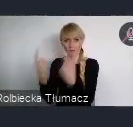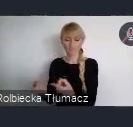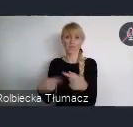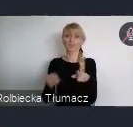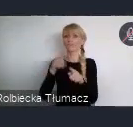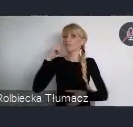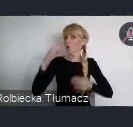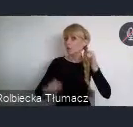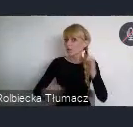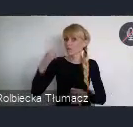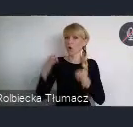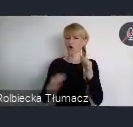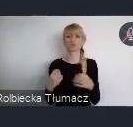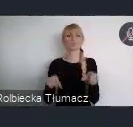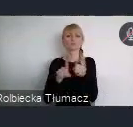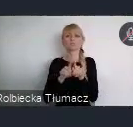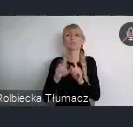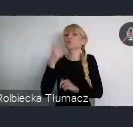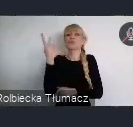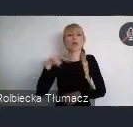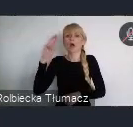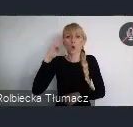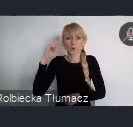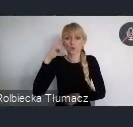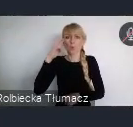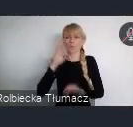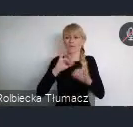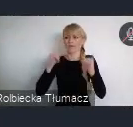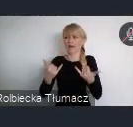na nurtujące ich pytania dotyczące zaangażowania młodzieży.